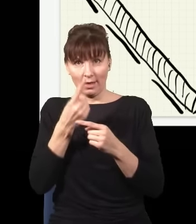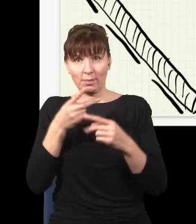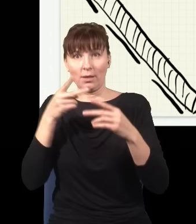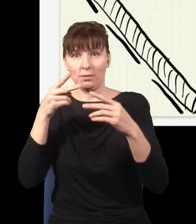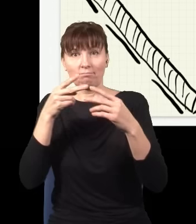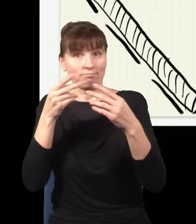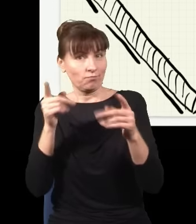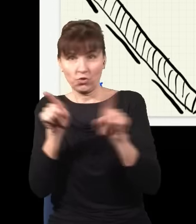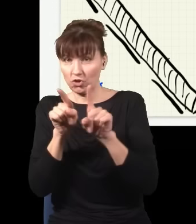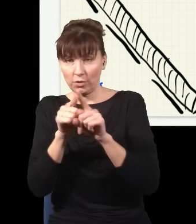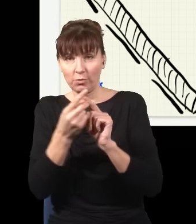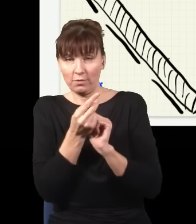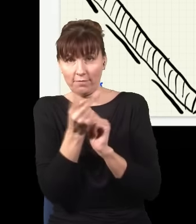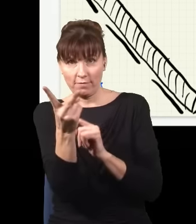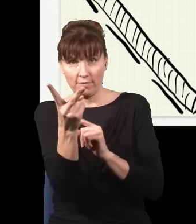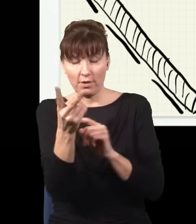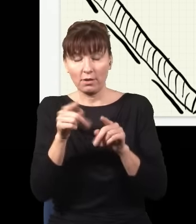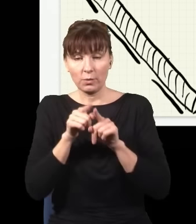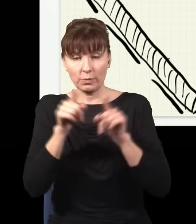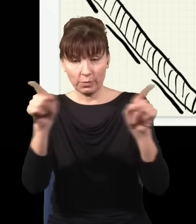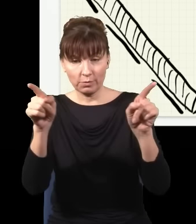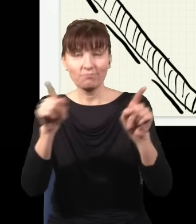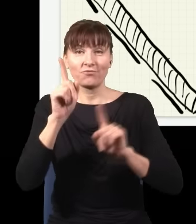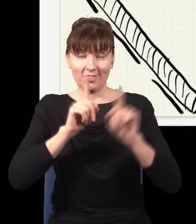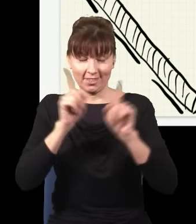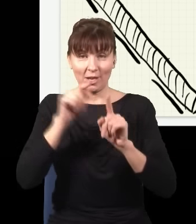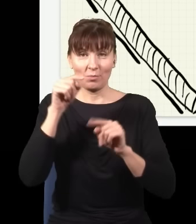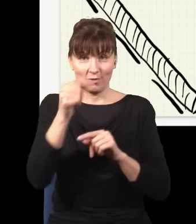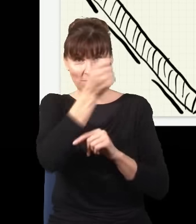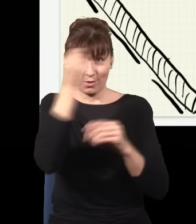taki proces jest możliwy i taki proces czasami się wydarza w takim krysztale. Więc wyobraźmy sobie,